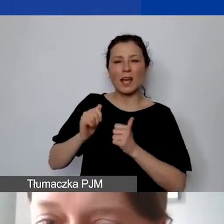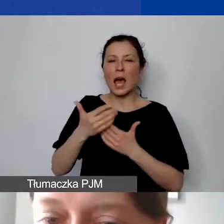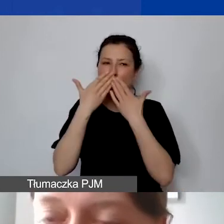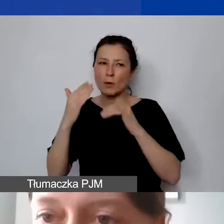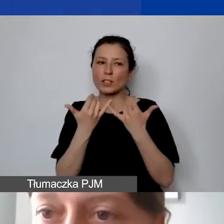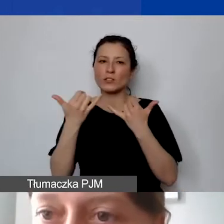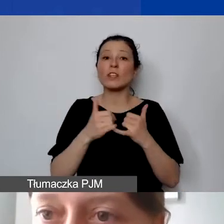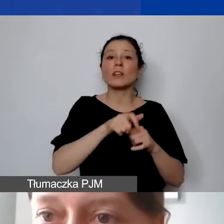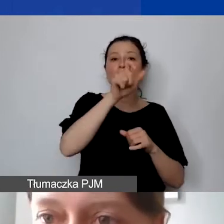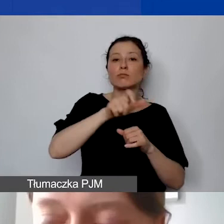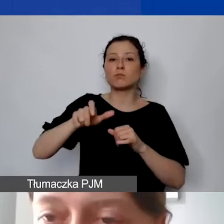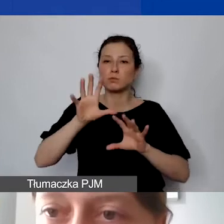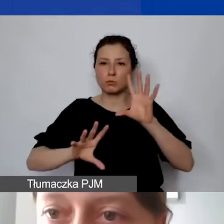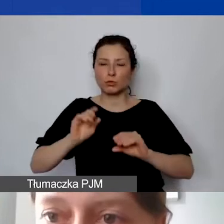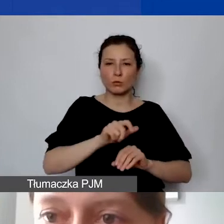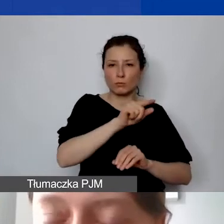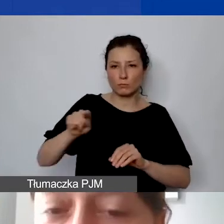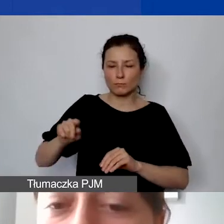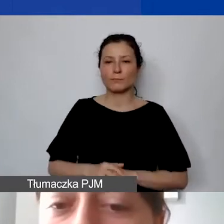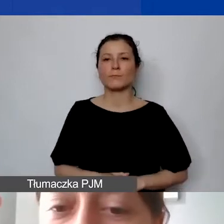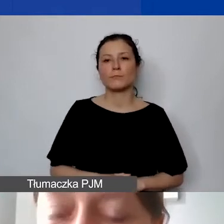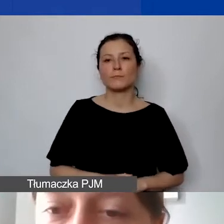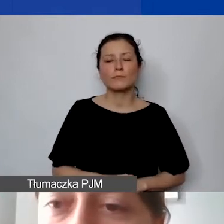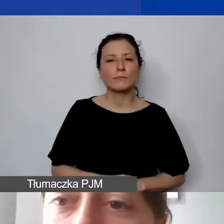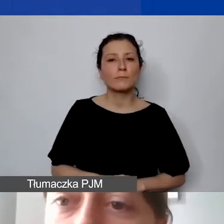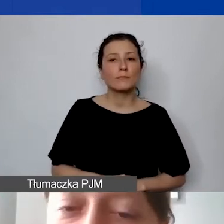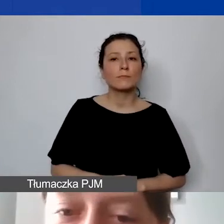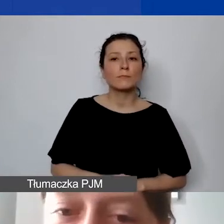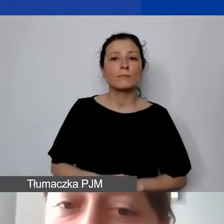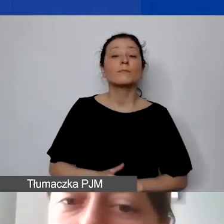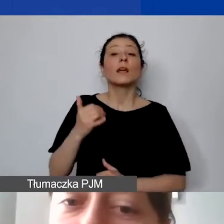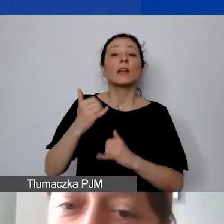Wycena pracy wolontariackiej w budżecie od razu powoduje to,